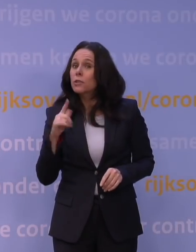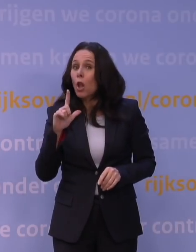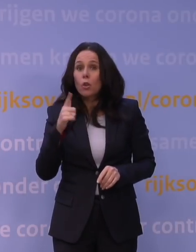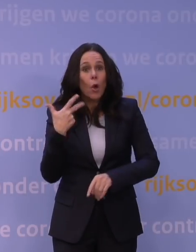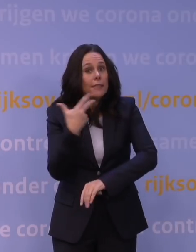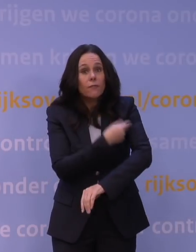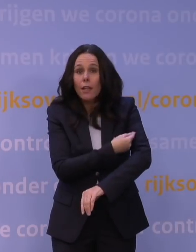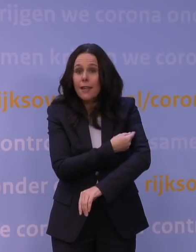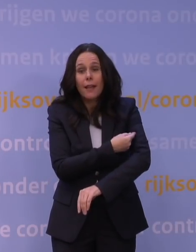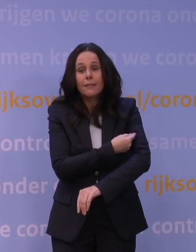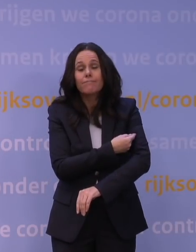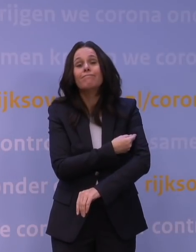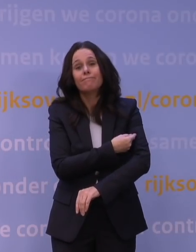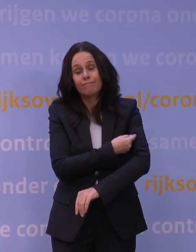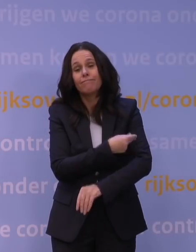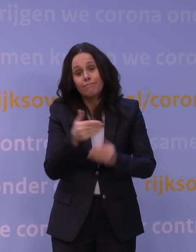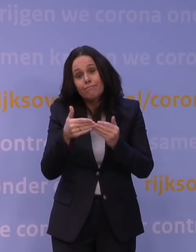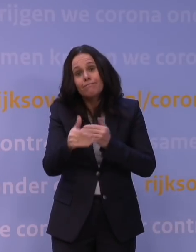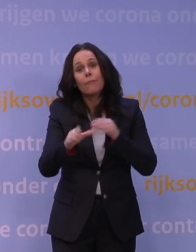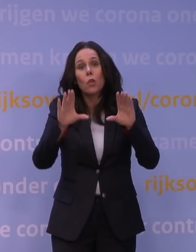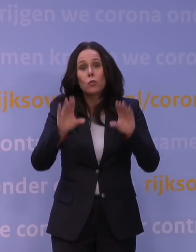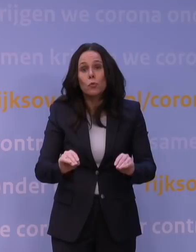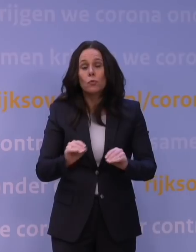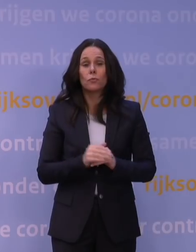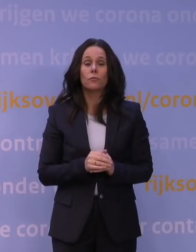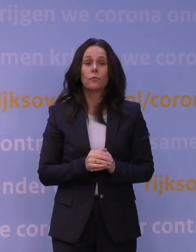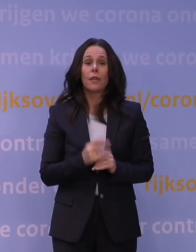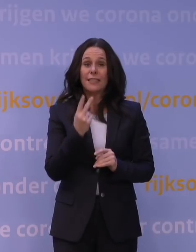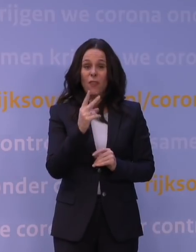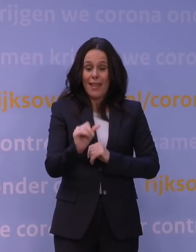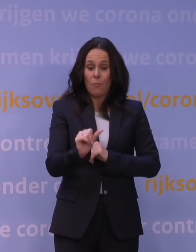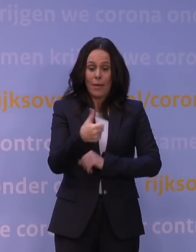om dat alsnog te doen, want twee initiële vaccinaties helpen ook